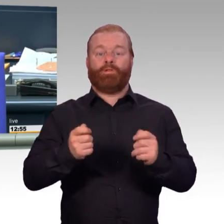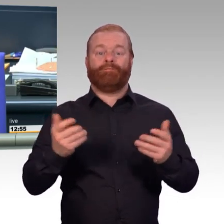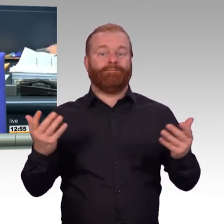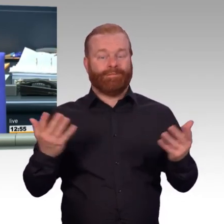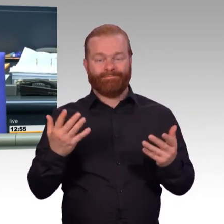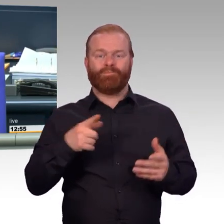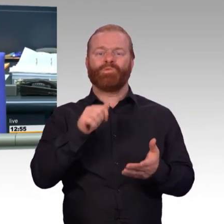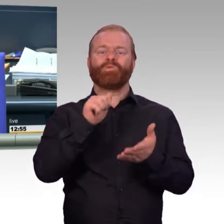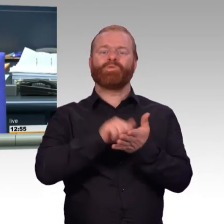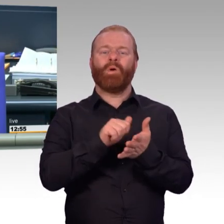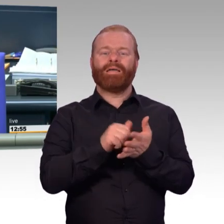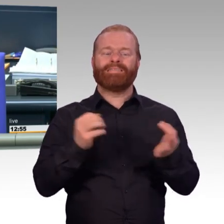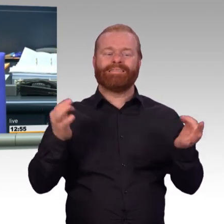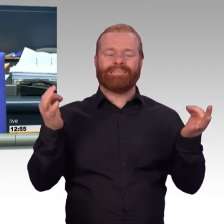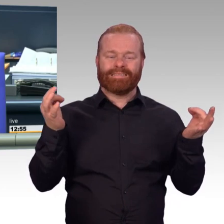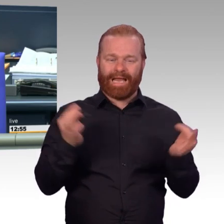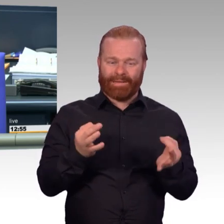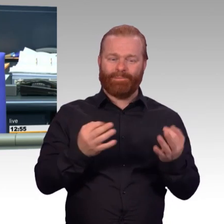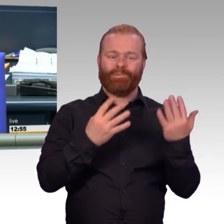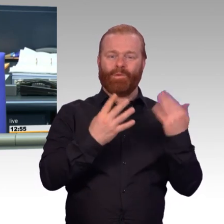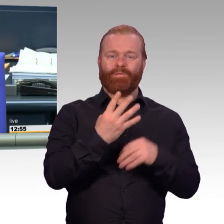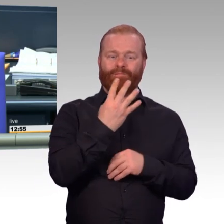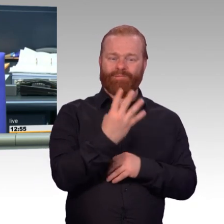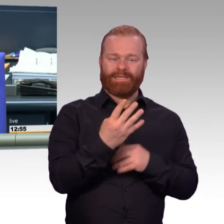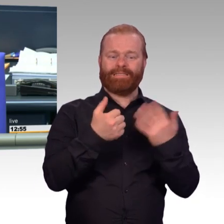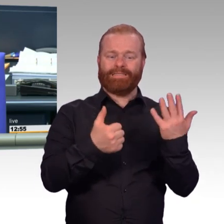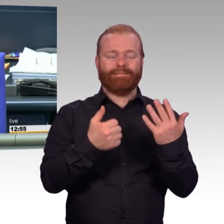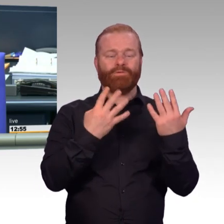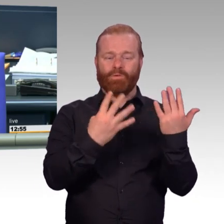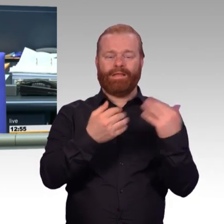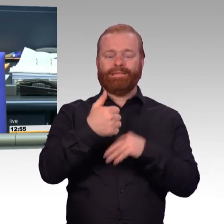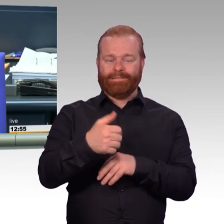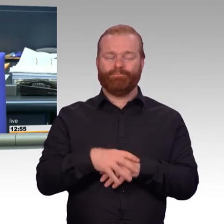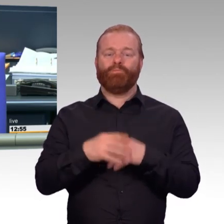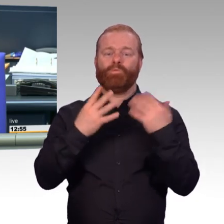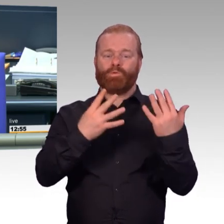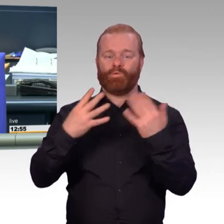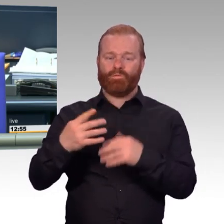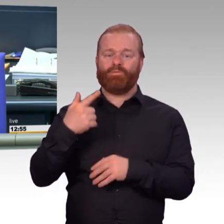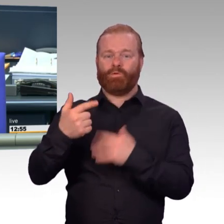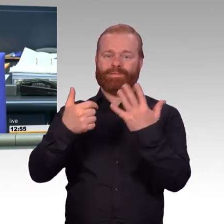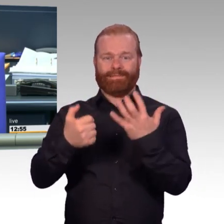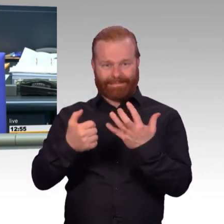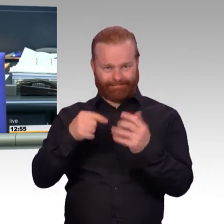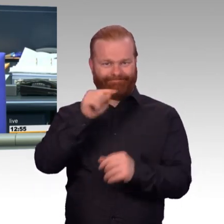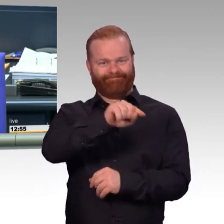an die in der Tagesordnung aufgeführten Ausschüsse vorgeschlagen. Sie sind damit einverstanden.